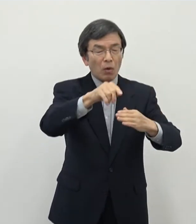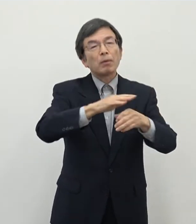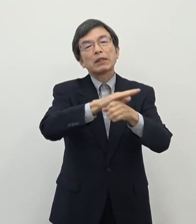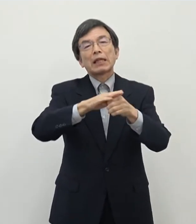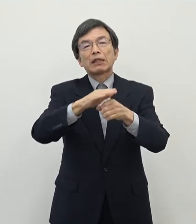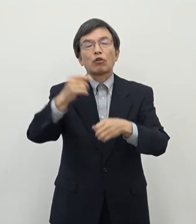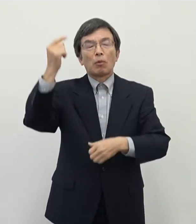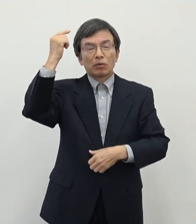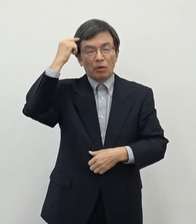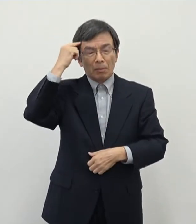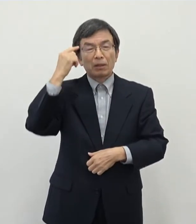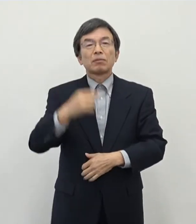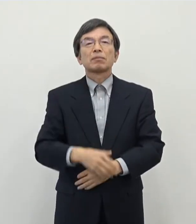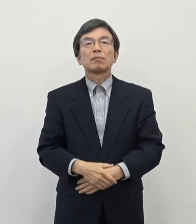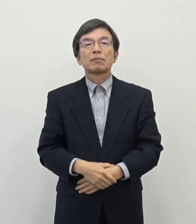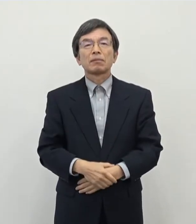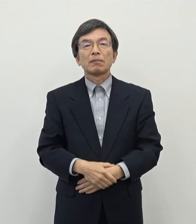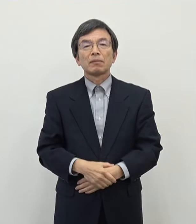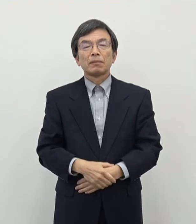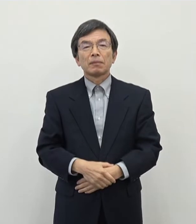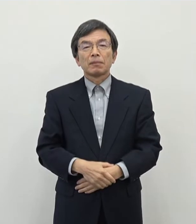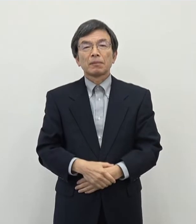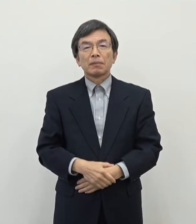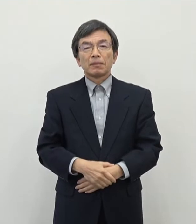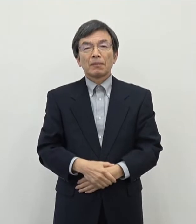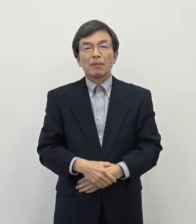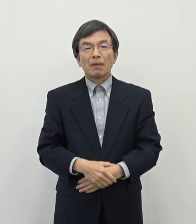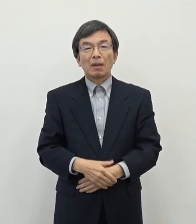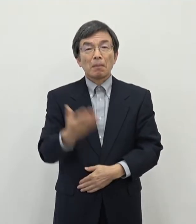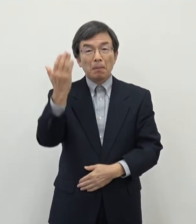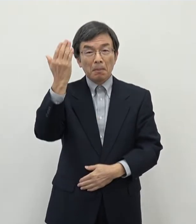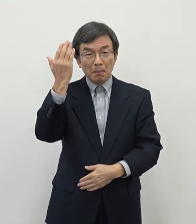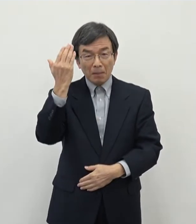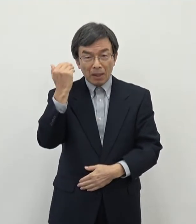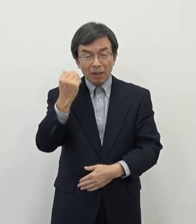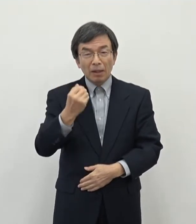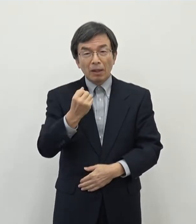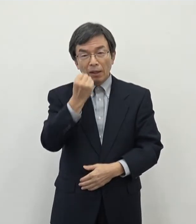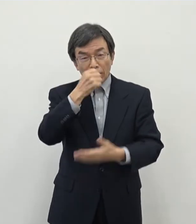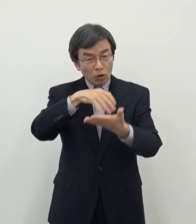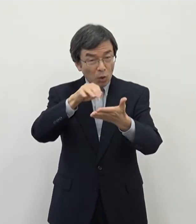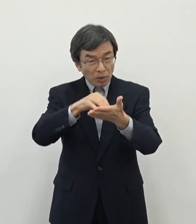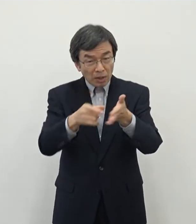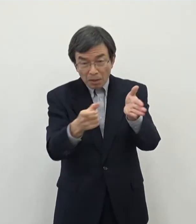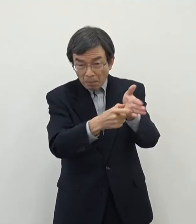合わせて これも先日のまあ補正予算で計上いたしておりまして 今準備中でございますがあの